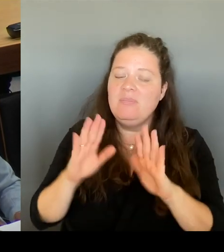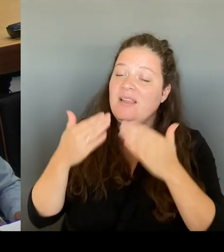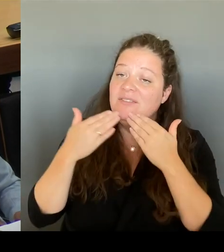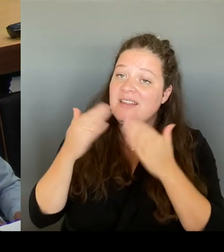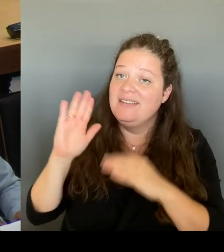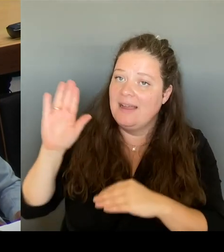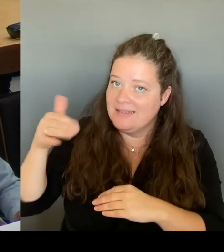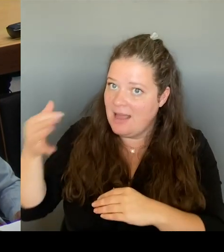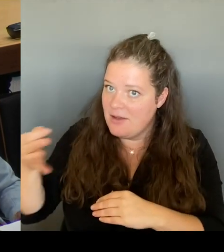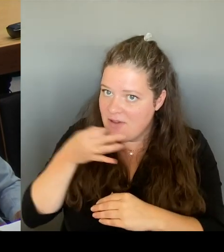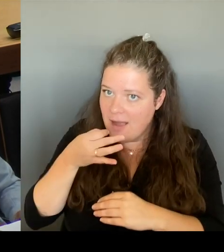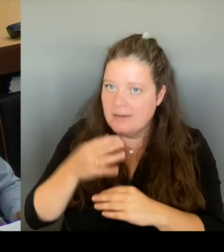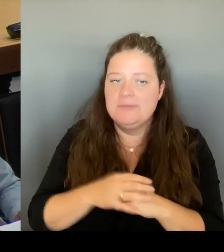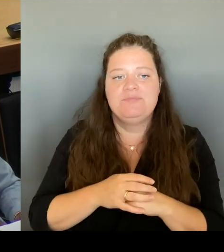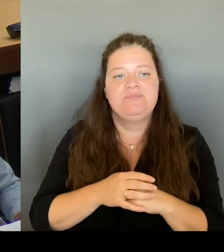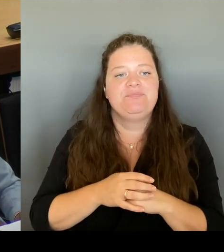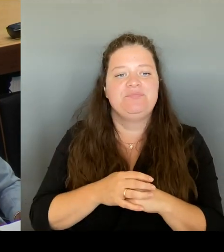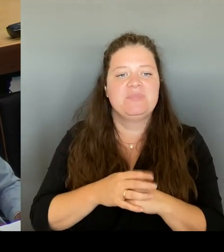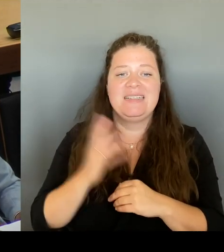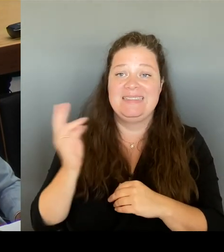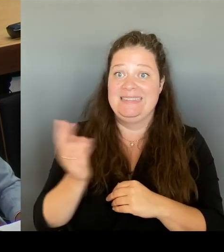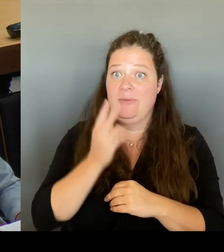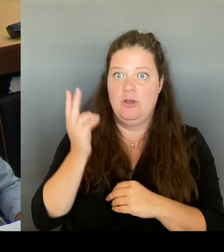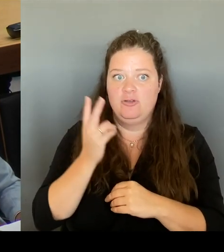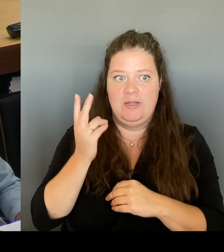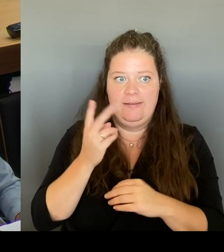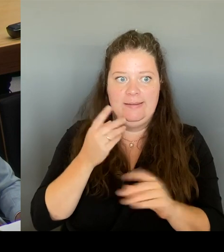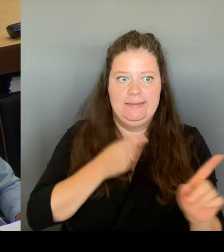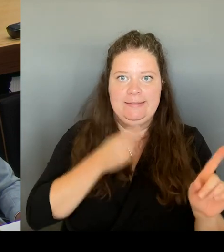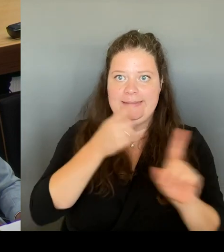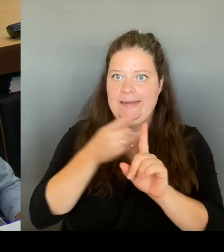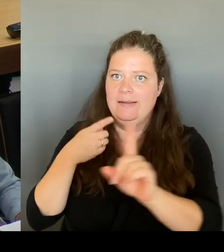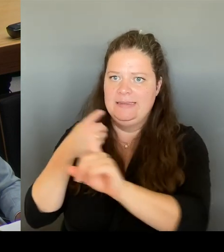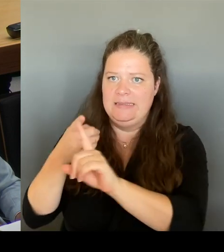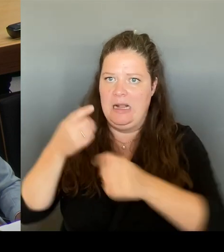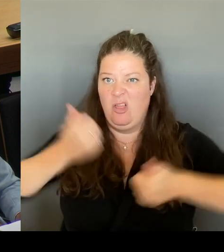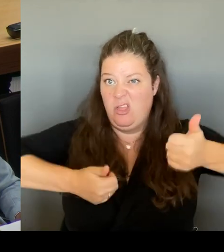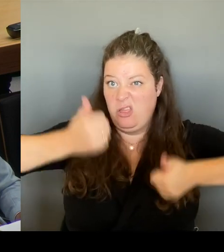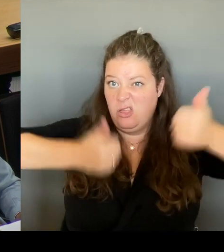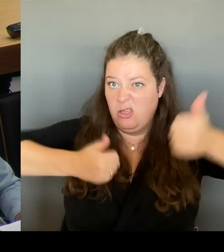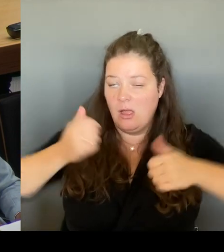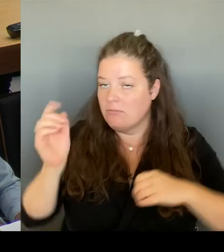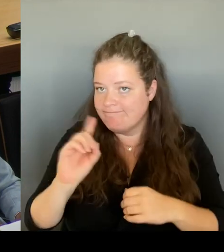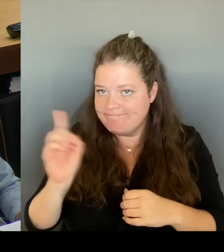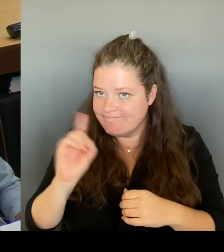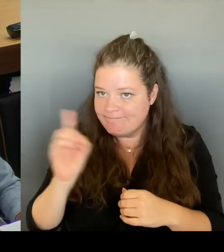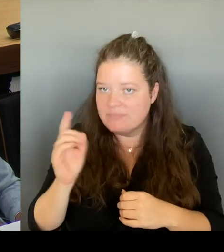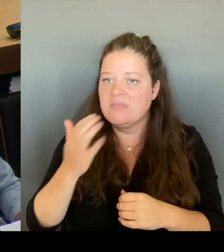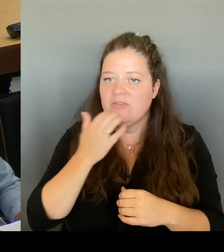gegeneinander ausspielen, sondern wir wollen beide Ziele erreichen. Das ist unser Bestreben. Und da werden wir die Diskussion